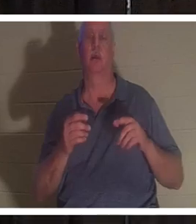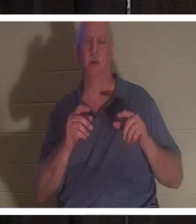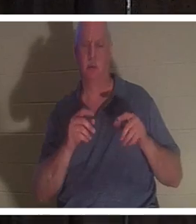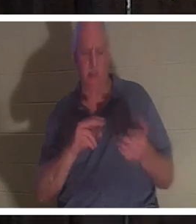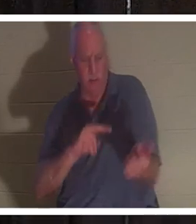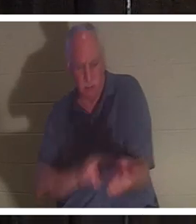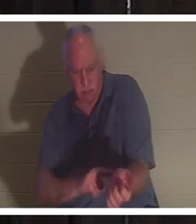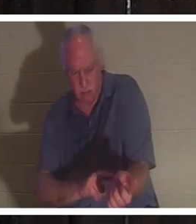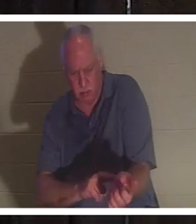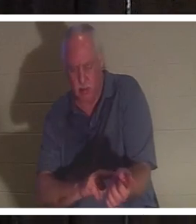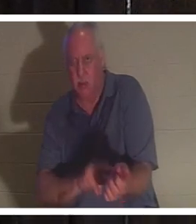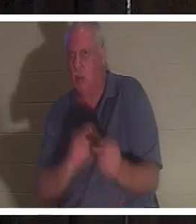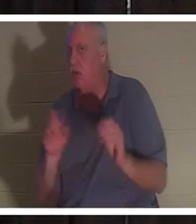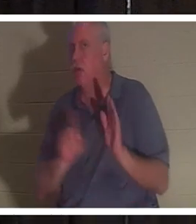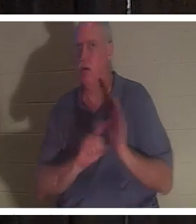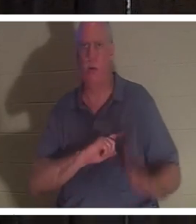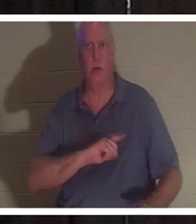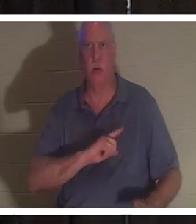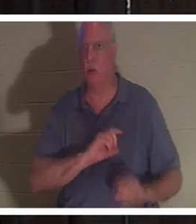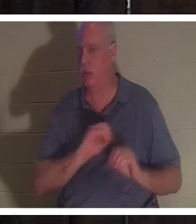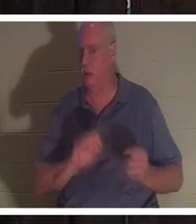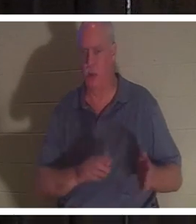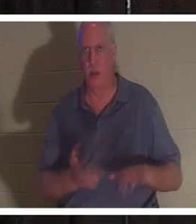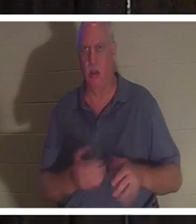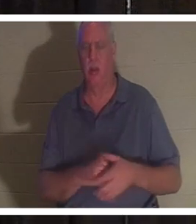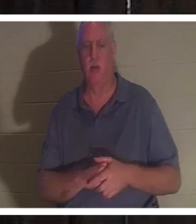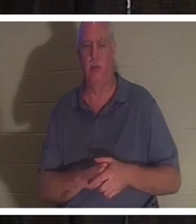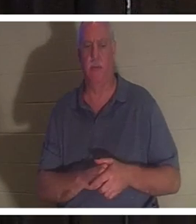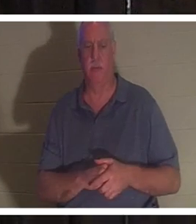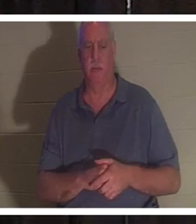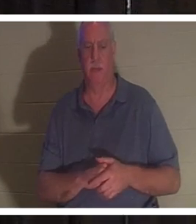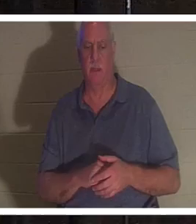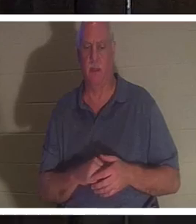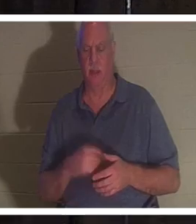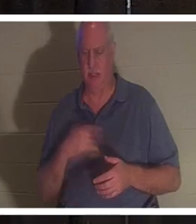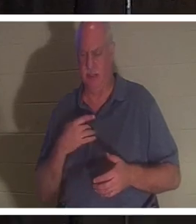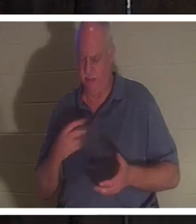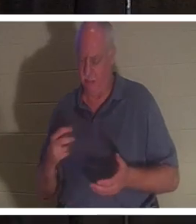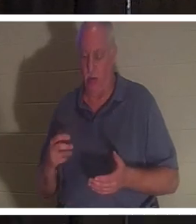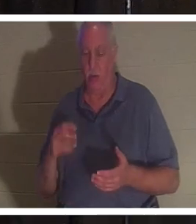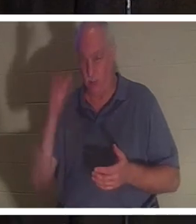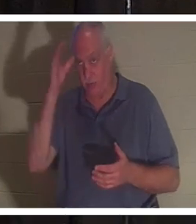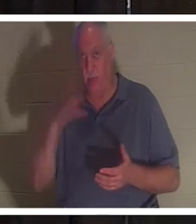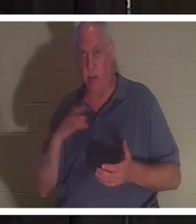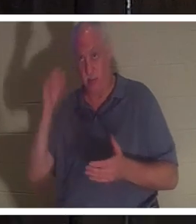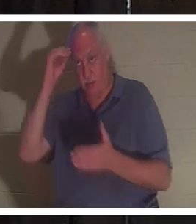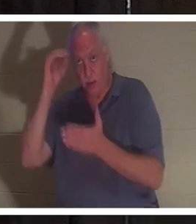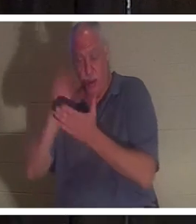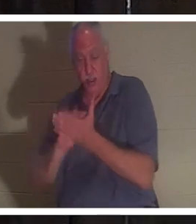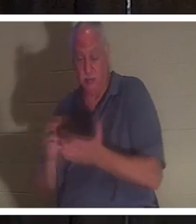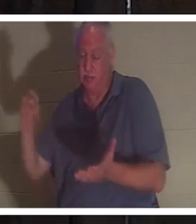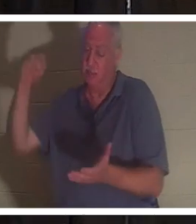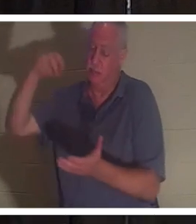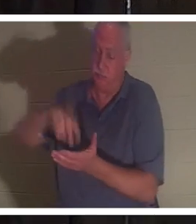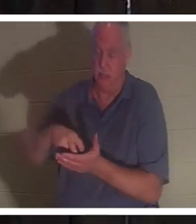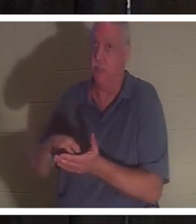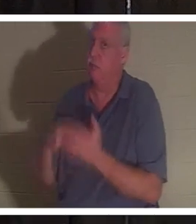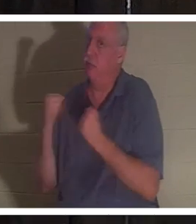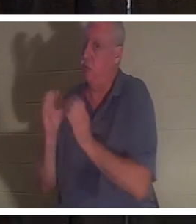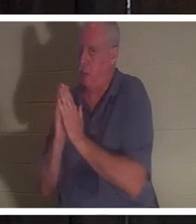Она была мертва. Он упал на колени. Этот человек тоже умеет молиться, он опустился